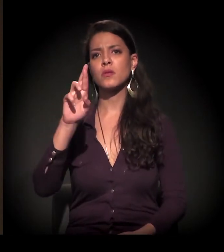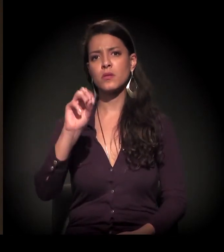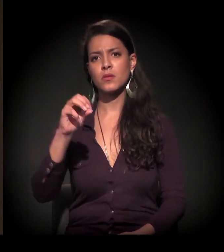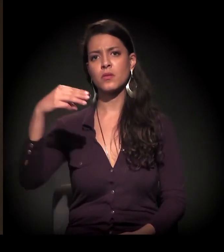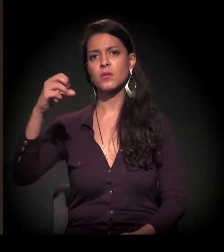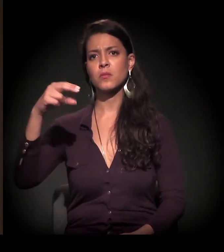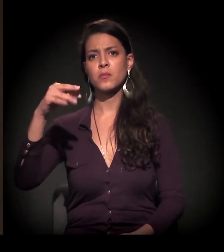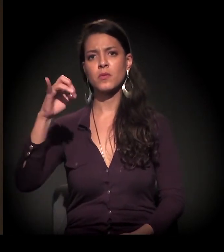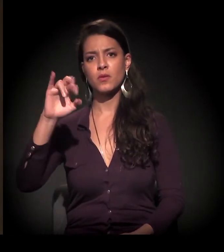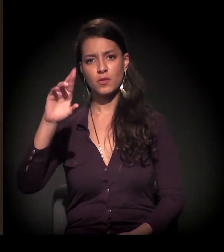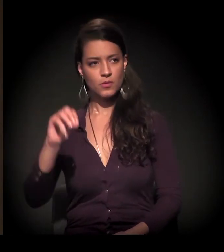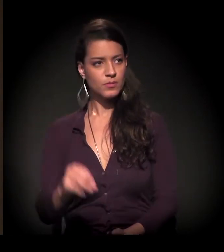Pedro.